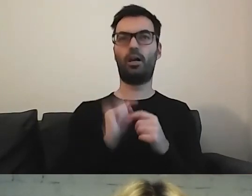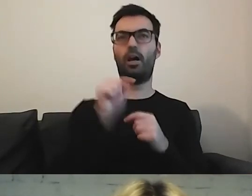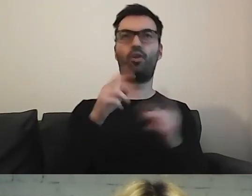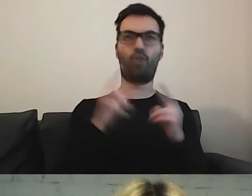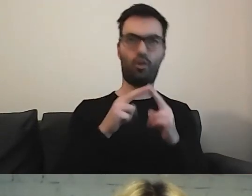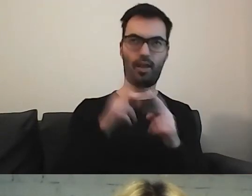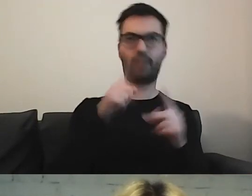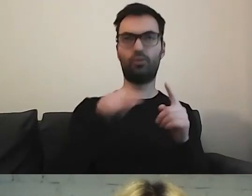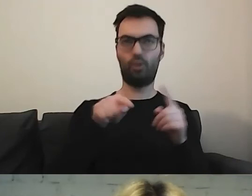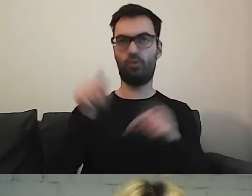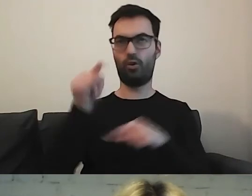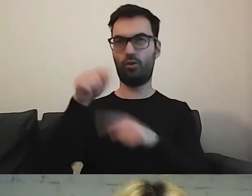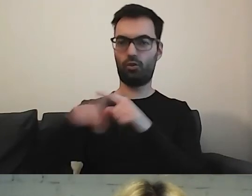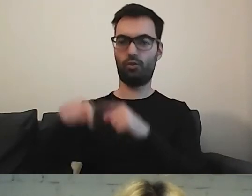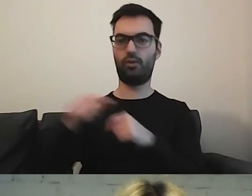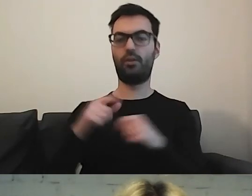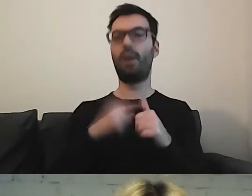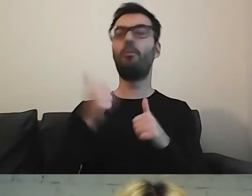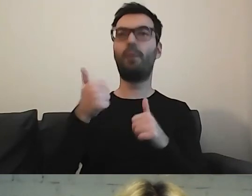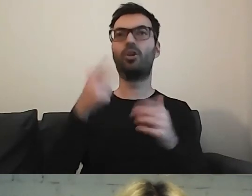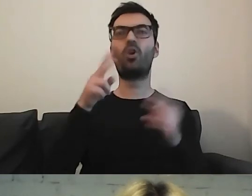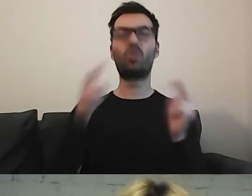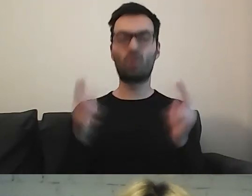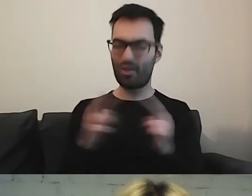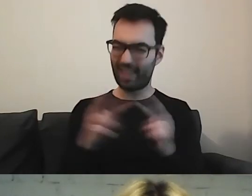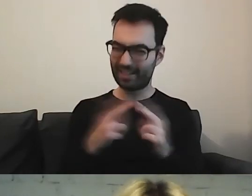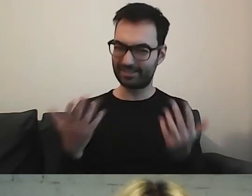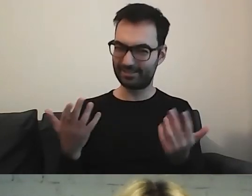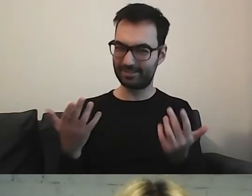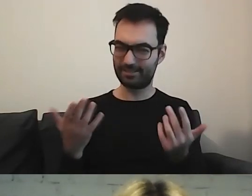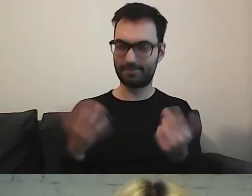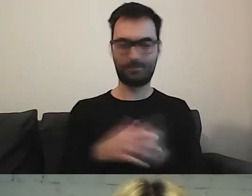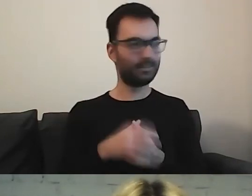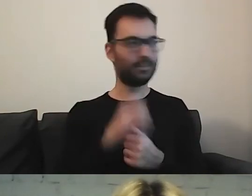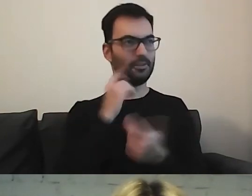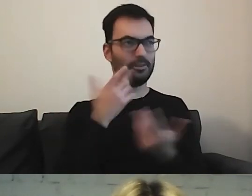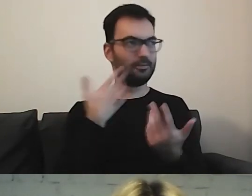A po pierwsze kliknąć w Kontakt. MAŁGORZATA: Zupełnie nieintuicyjne w moim przekonaniu.